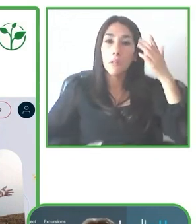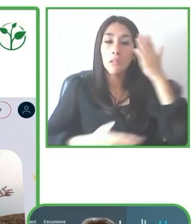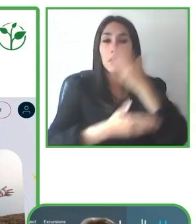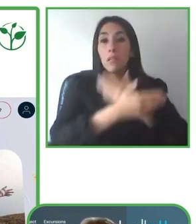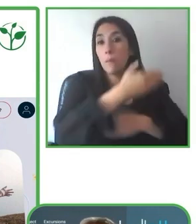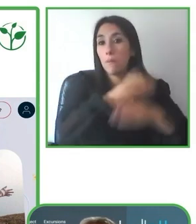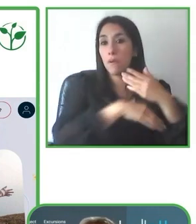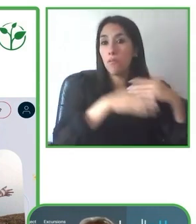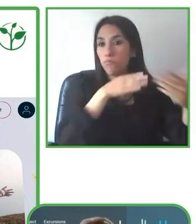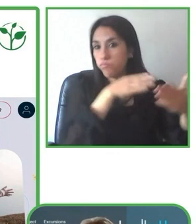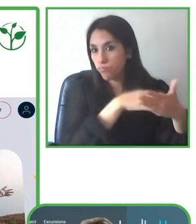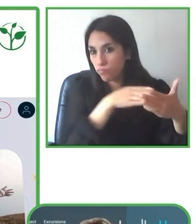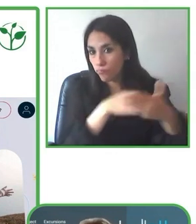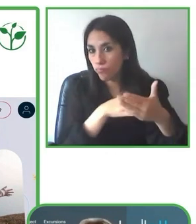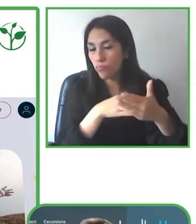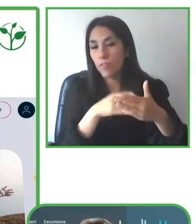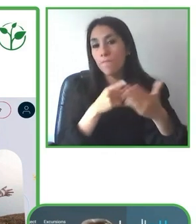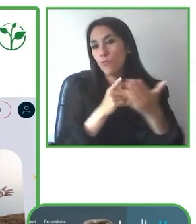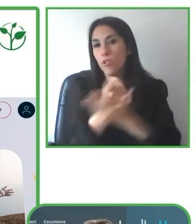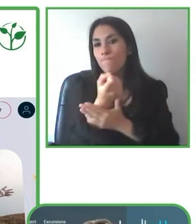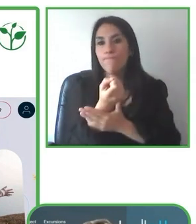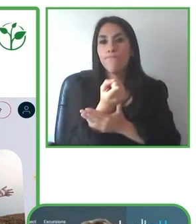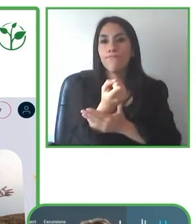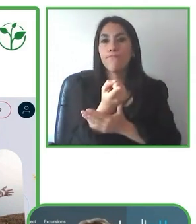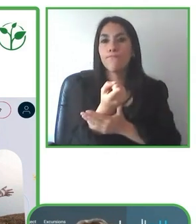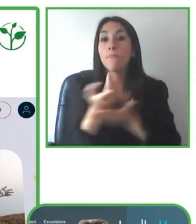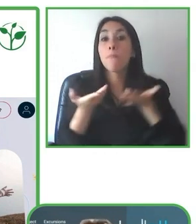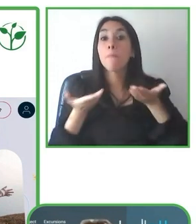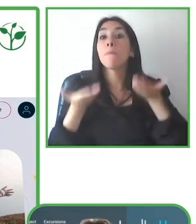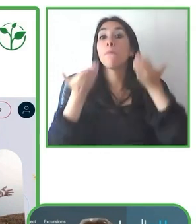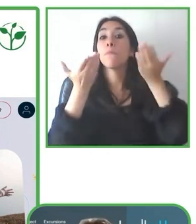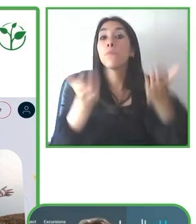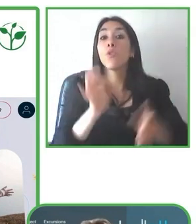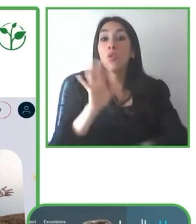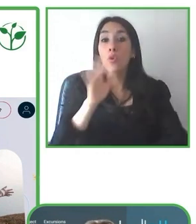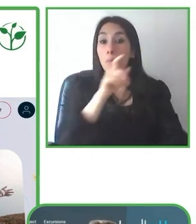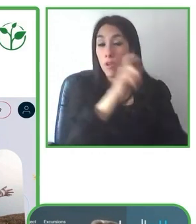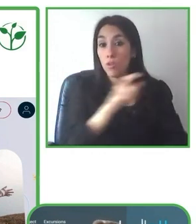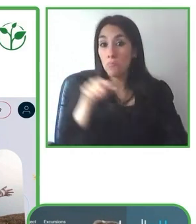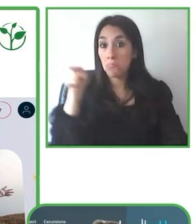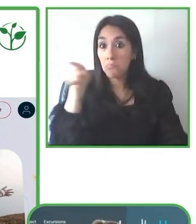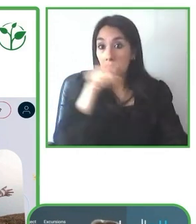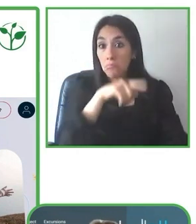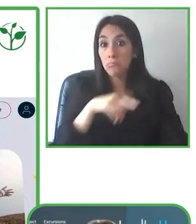también en la ruralidad. Los guías, en ese sentido, son claves para el éxito.